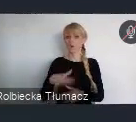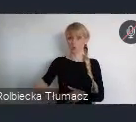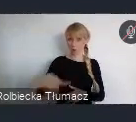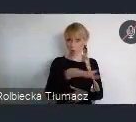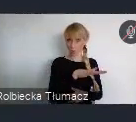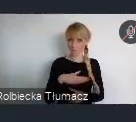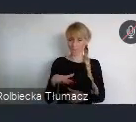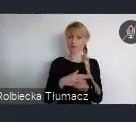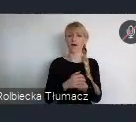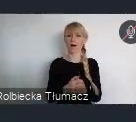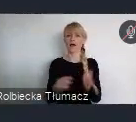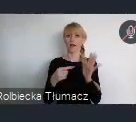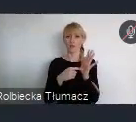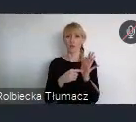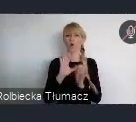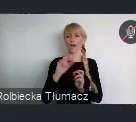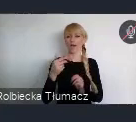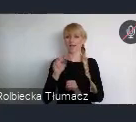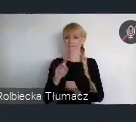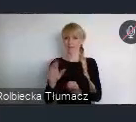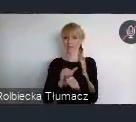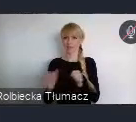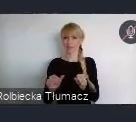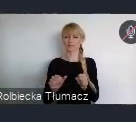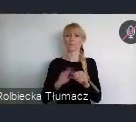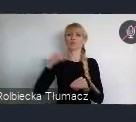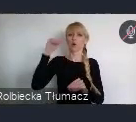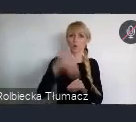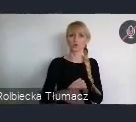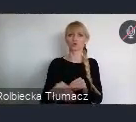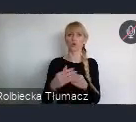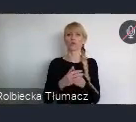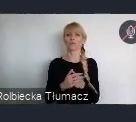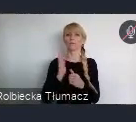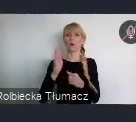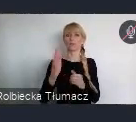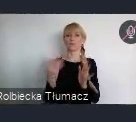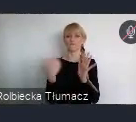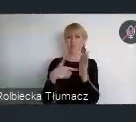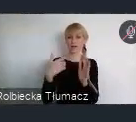zostały przełożone na zatwierdzoną w 2016 riku Agende Miejską UE.